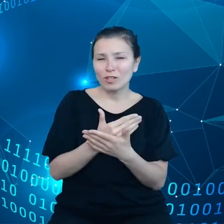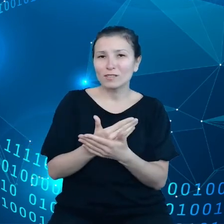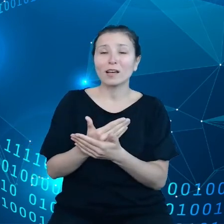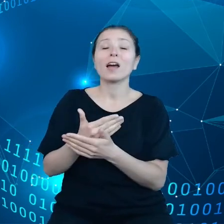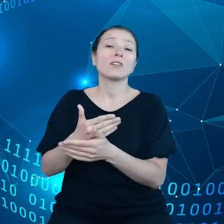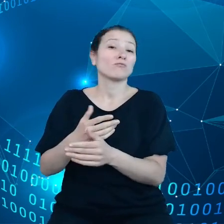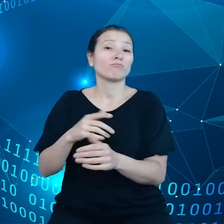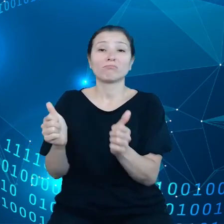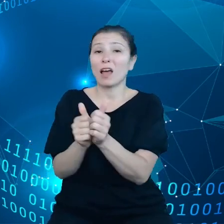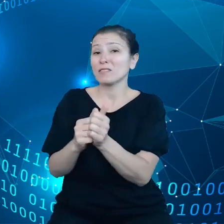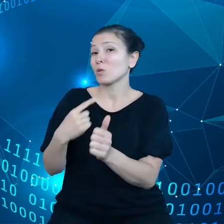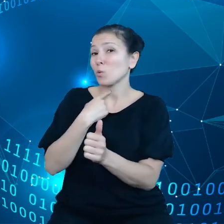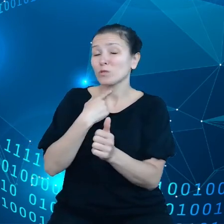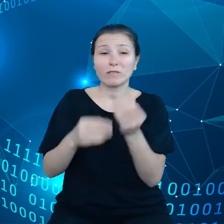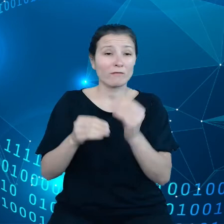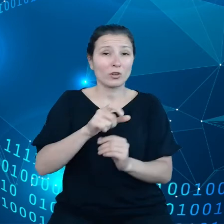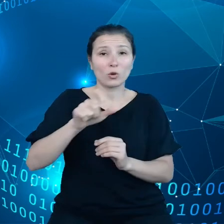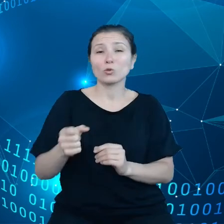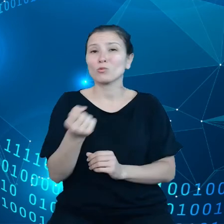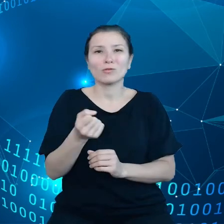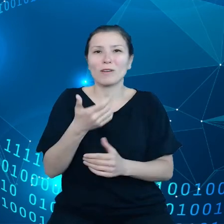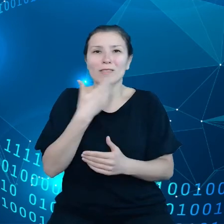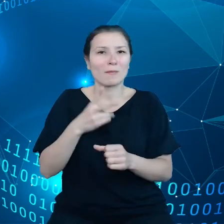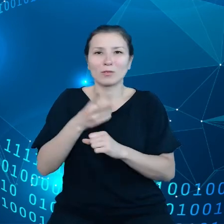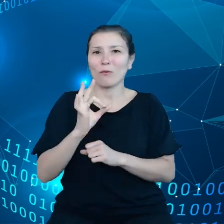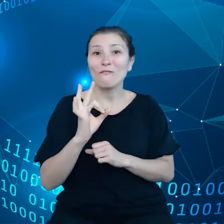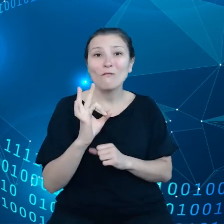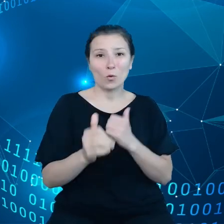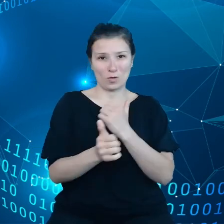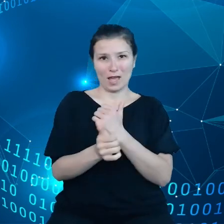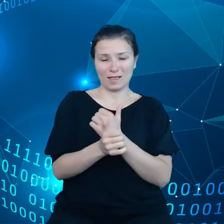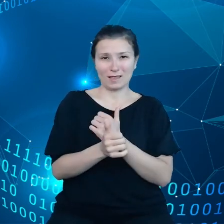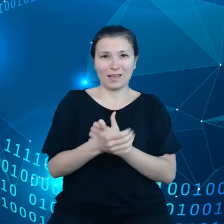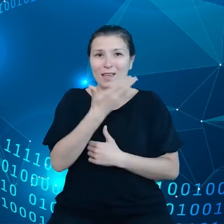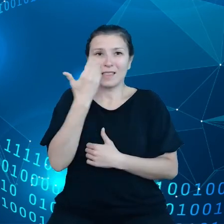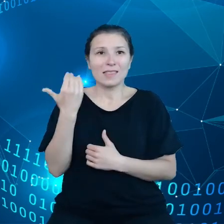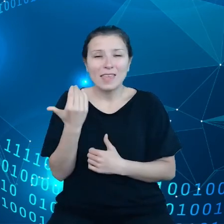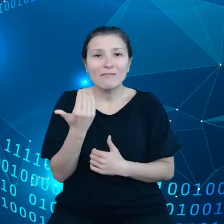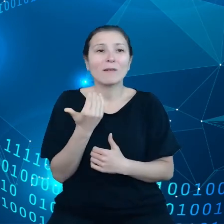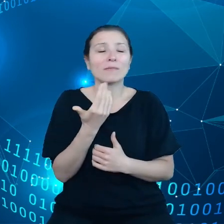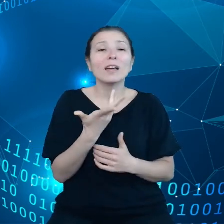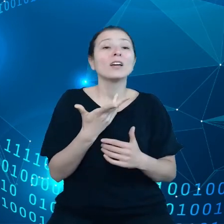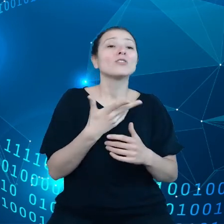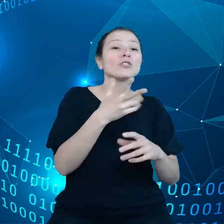nie uzyskuje dostępu do swoich danych i nie wie ile jeszcze te przedmioty będą działać, jakie są możliwości naprawy.